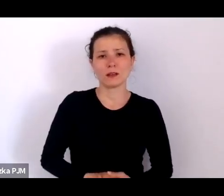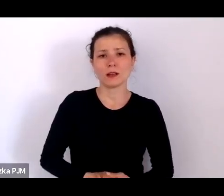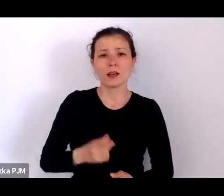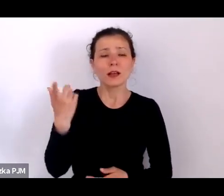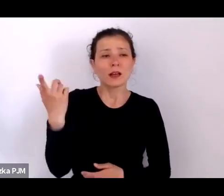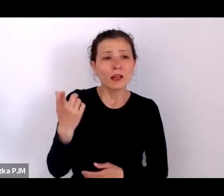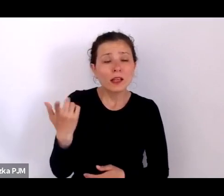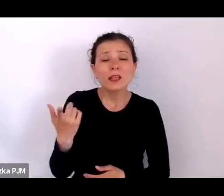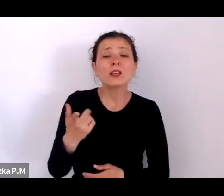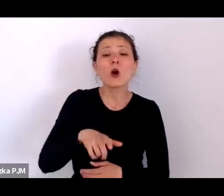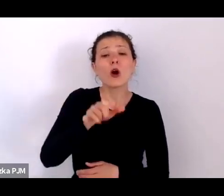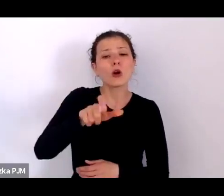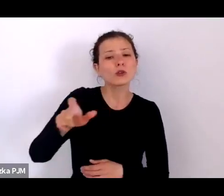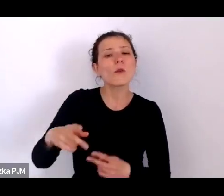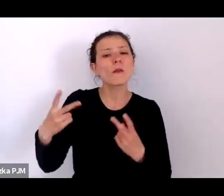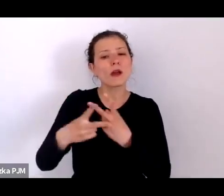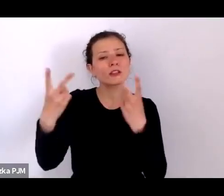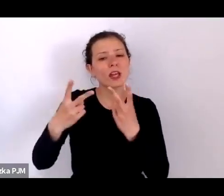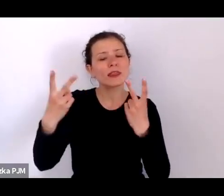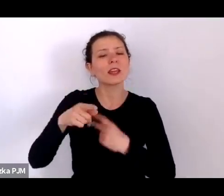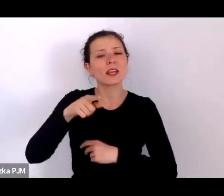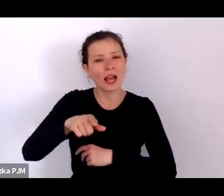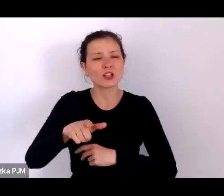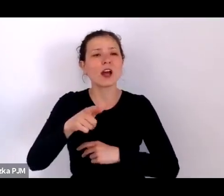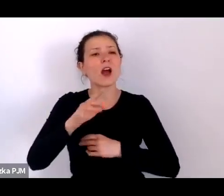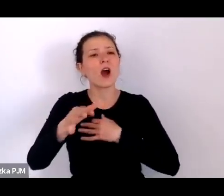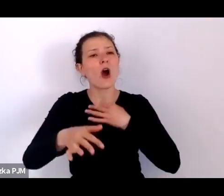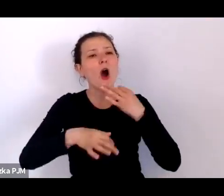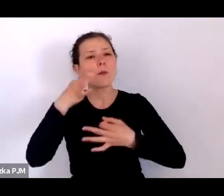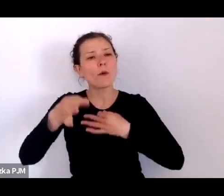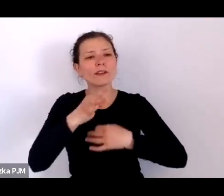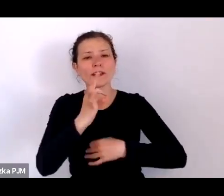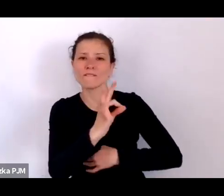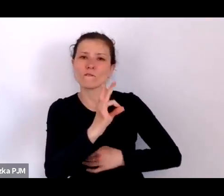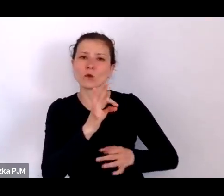Dzięki tym reportażystom naprawdę możemy zobaczyć